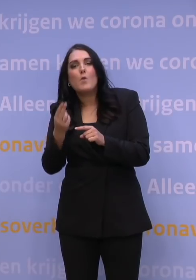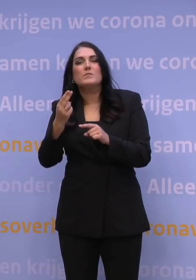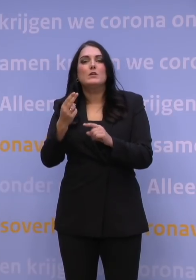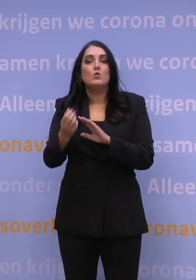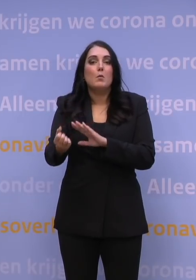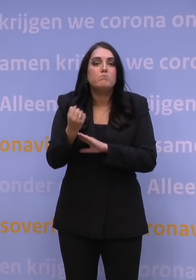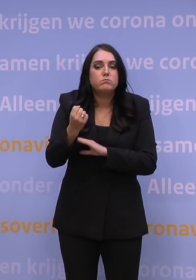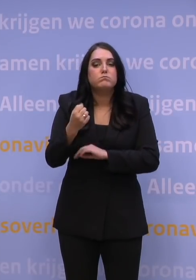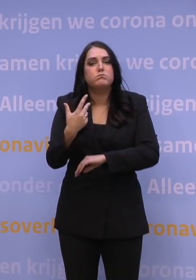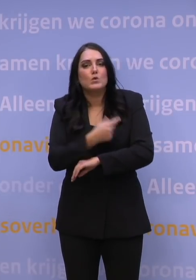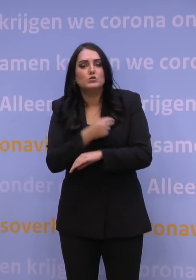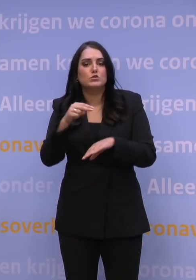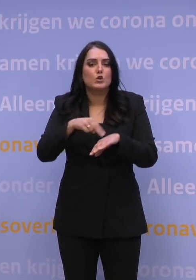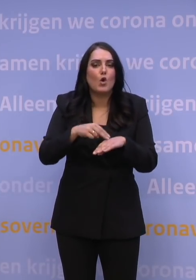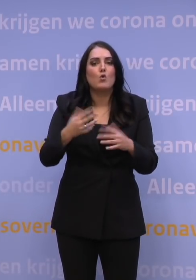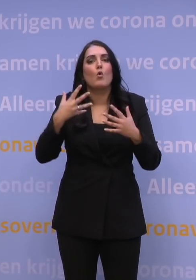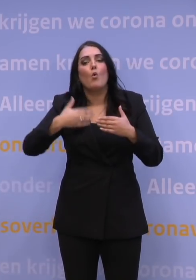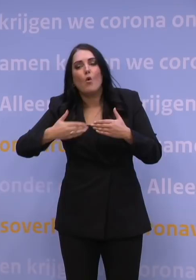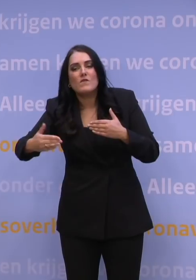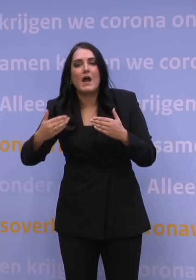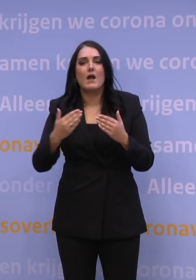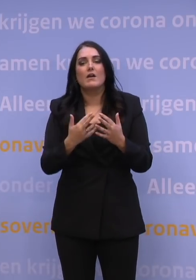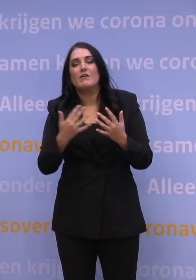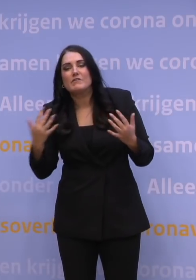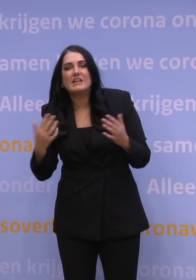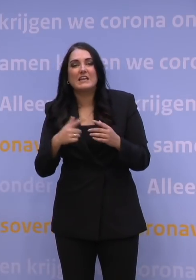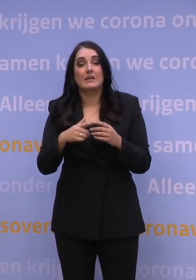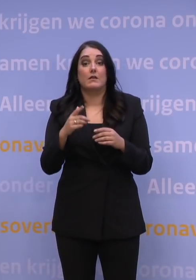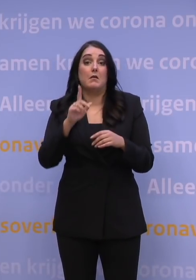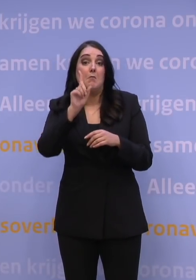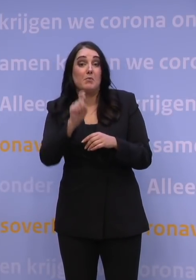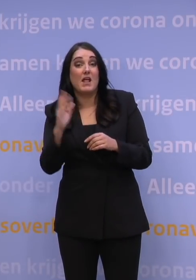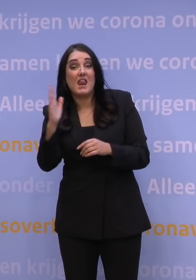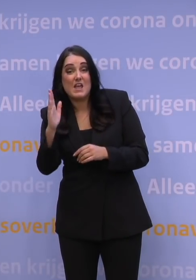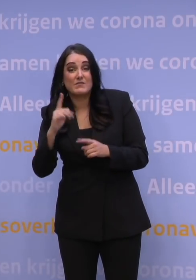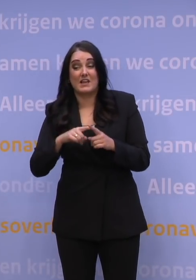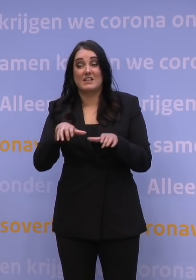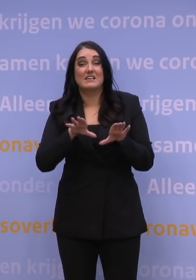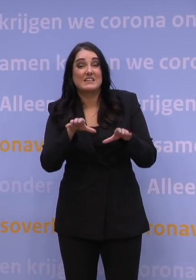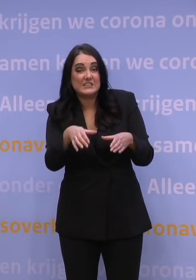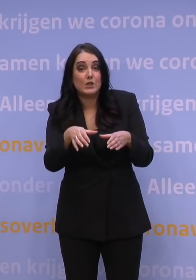Ook voor de verschillende leeftijdsgroepen, voor de verschillende risicogroepen. En dat zal onderdeel moeten zijn van de langetermijnaanpak,